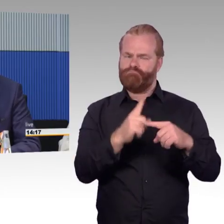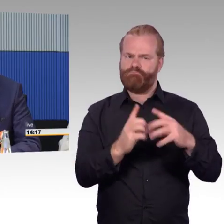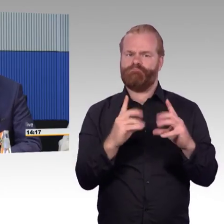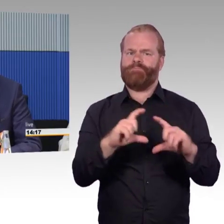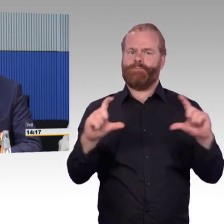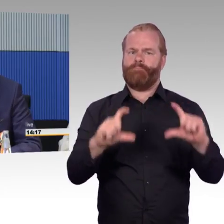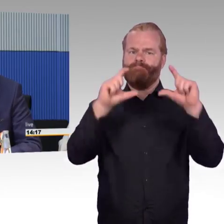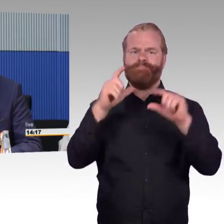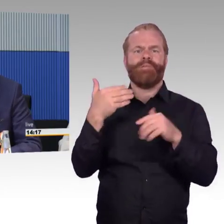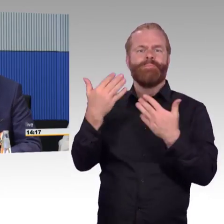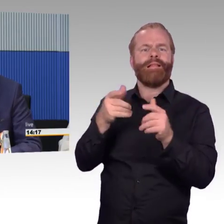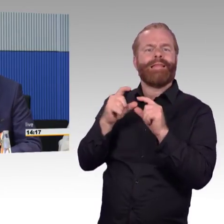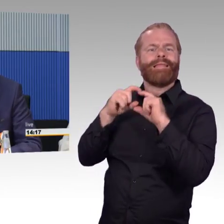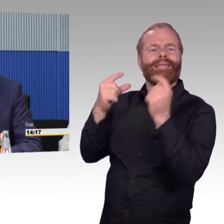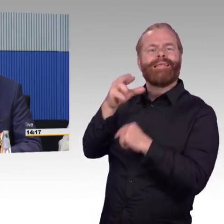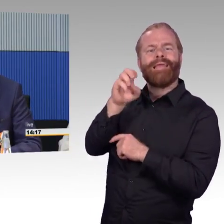und wie man dort vorangeht.